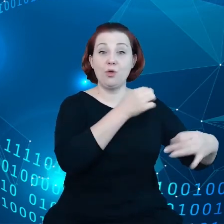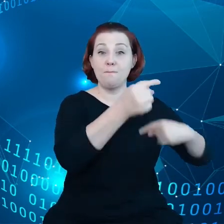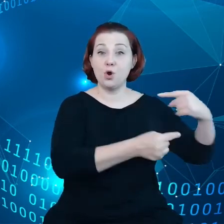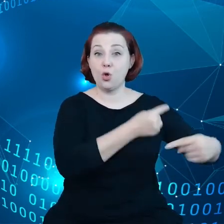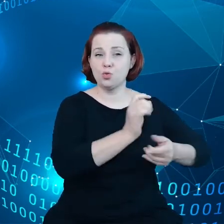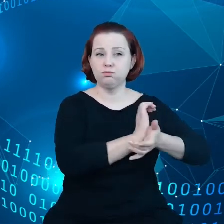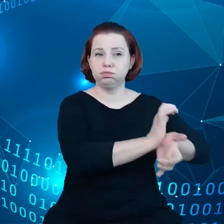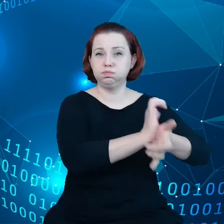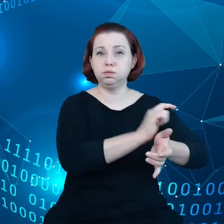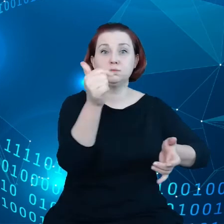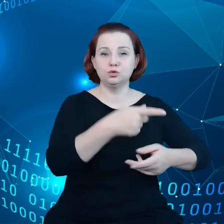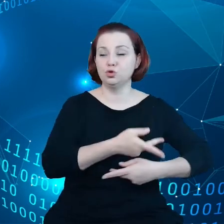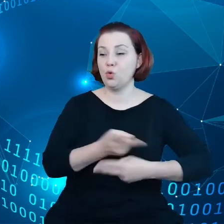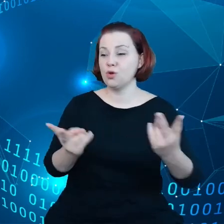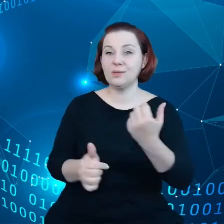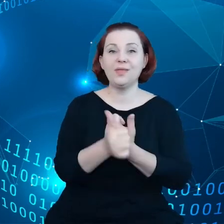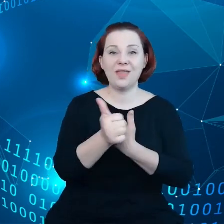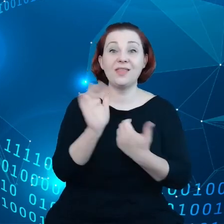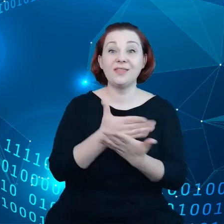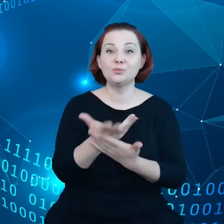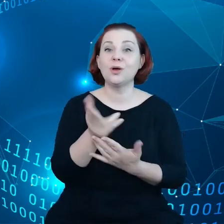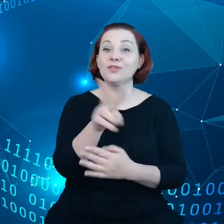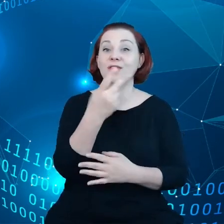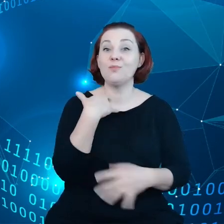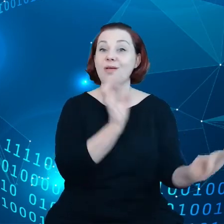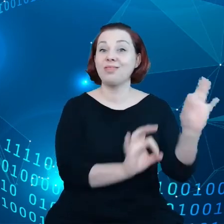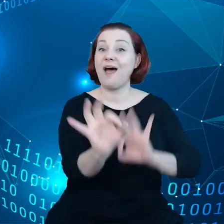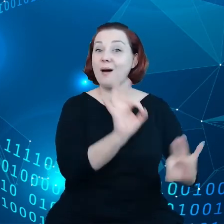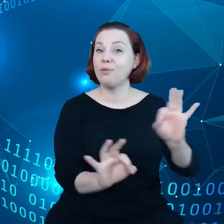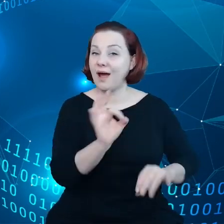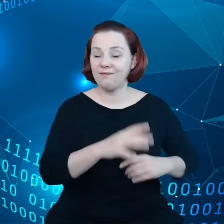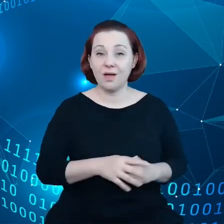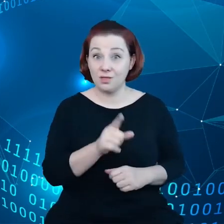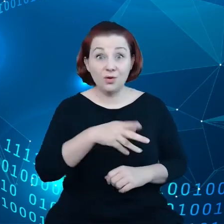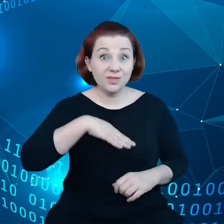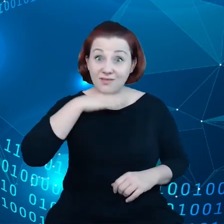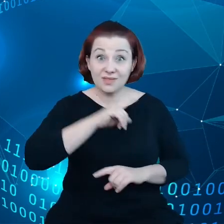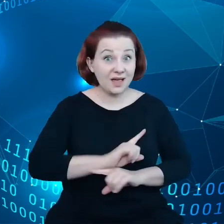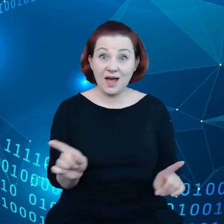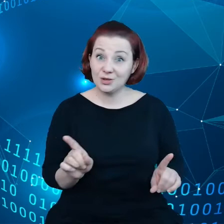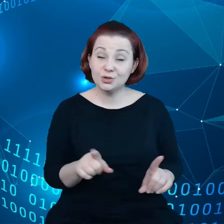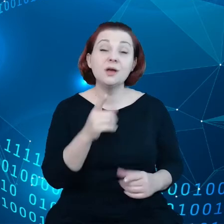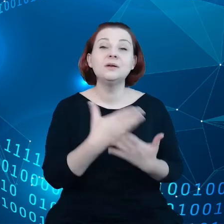dotyczące między innymi napraw. Ale to nie wystarczy ponieważ pojawiają się nowe potrzeby